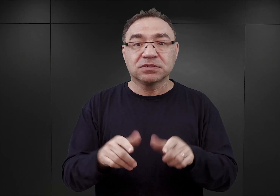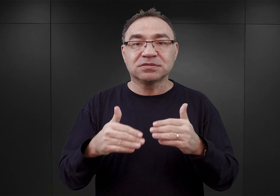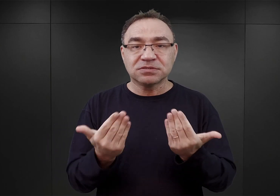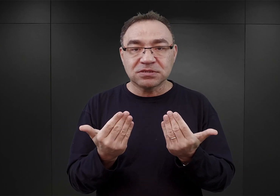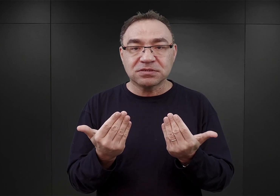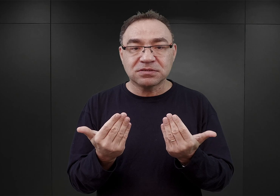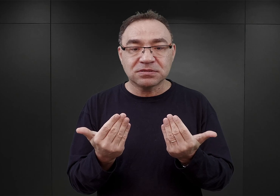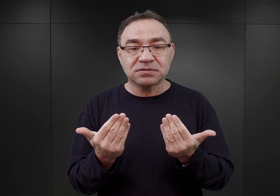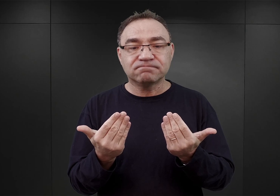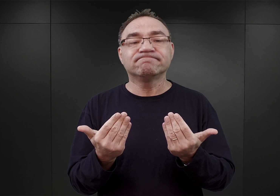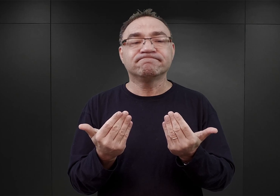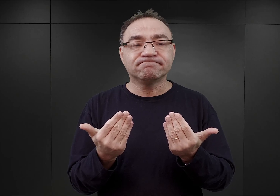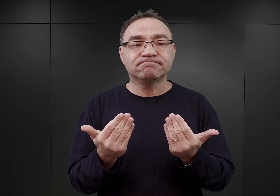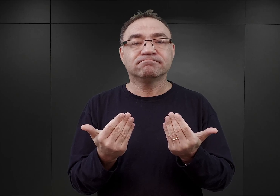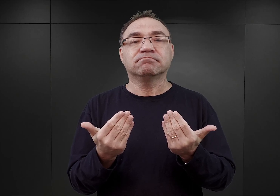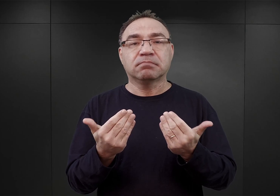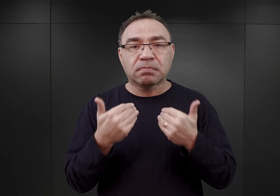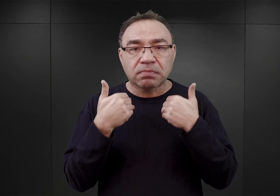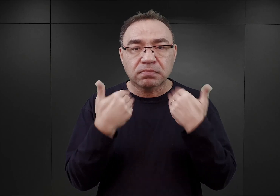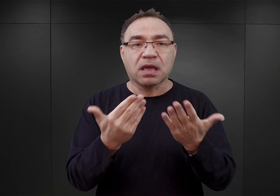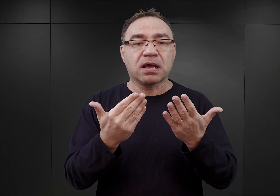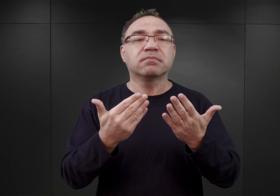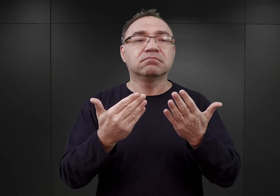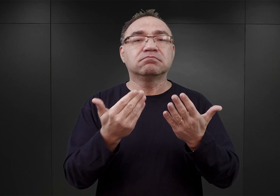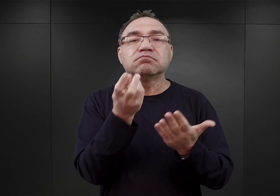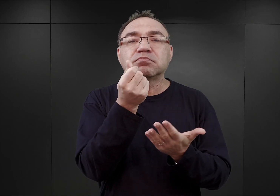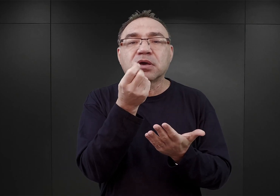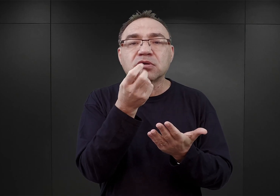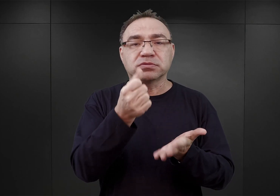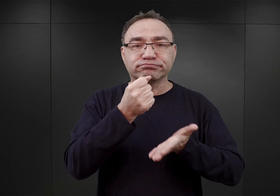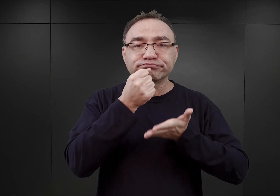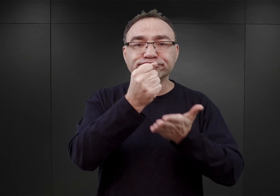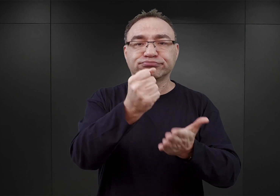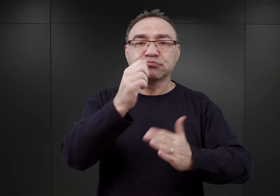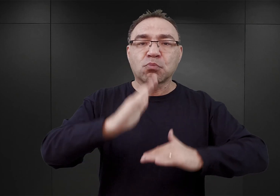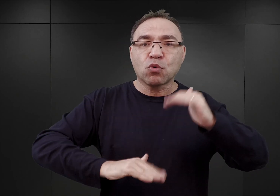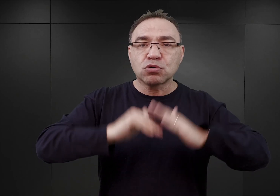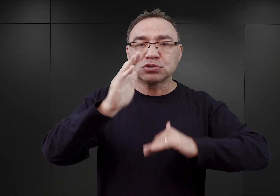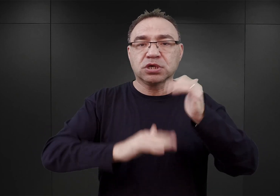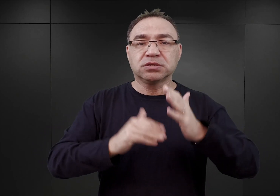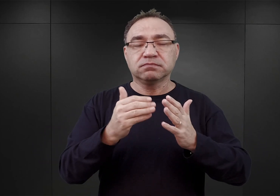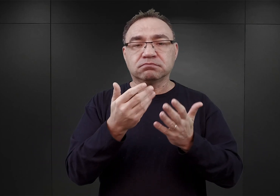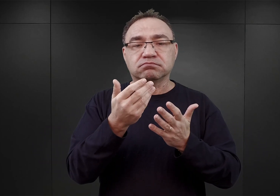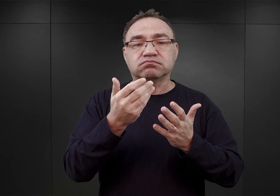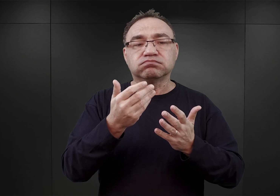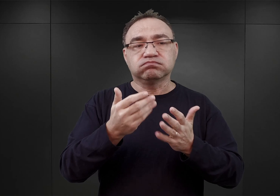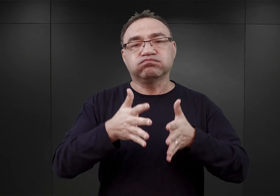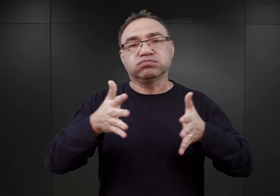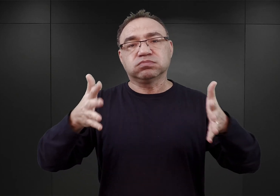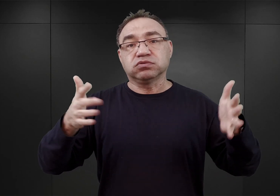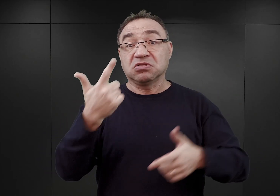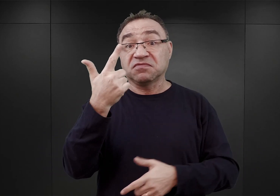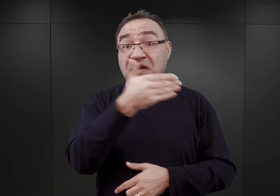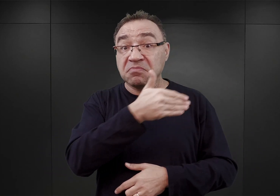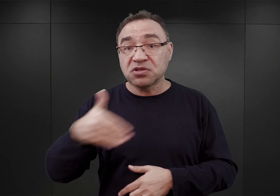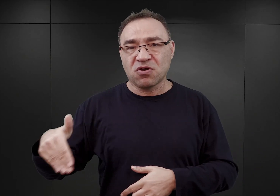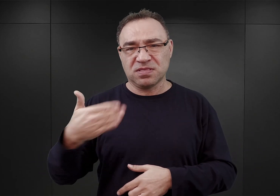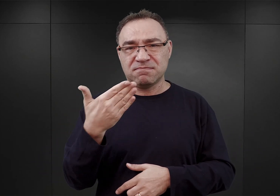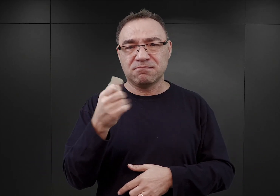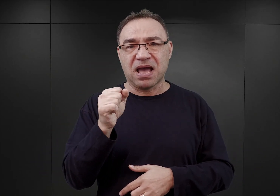dla potrzeb rozbudowy obozu Auschwitz pierwszą dotację budżetową w wysokości dwóch milionów marek, co nie było dużą kwotą.